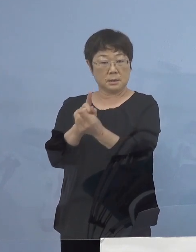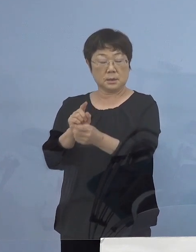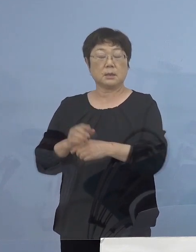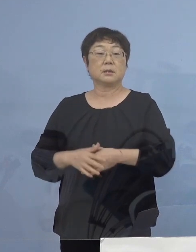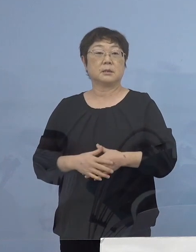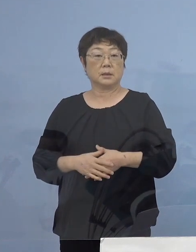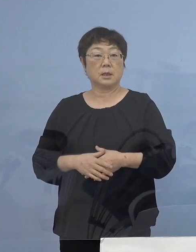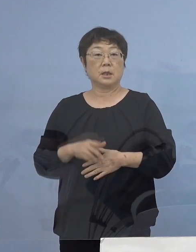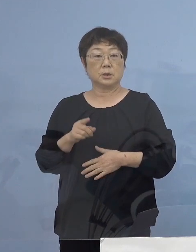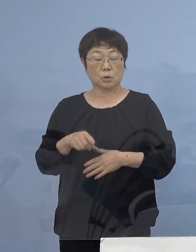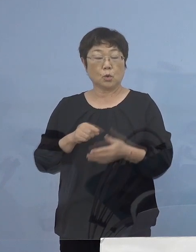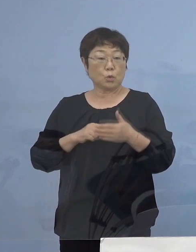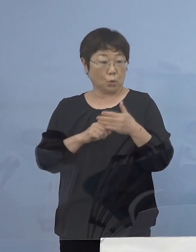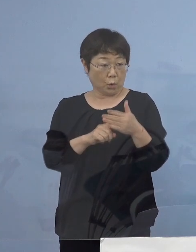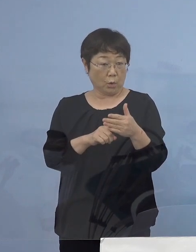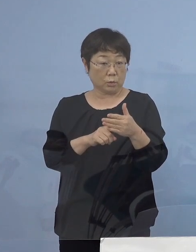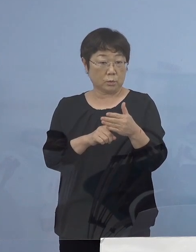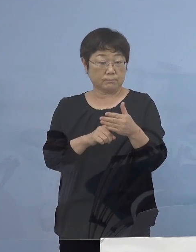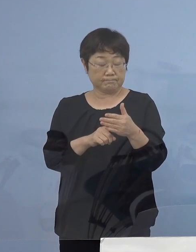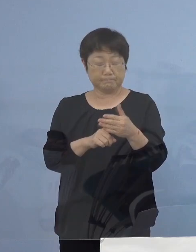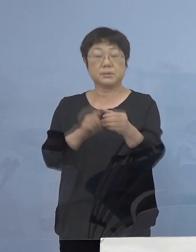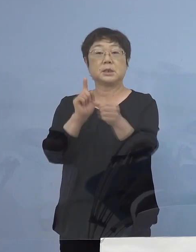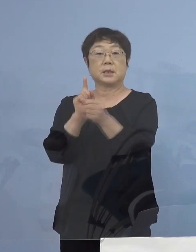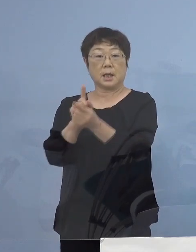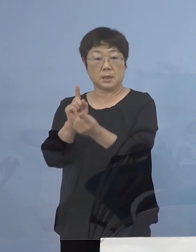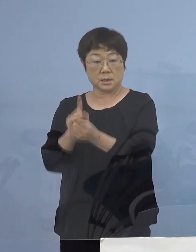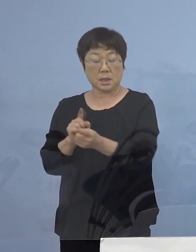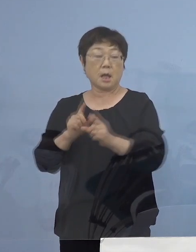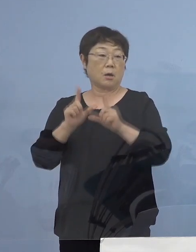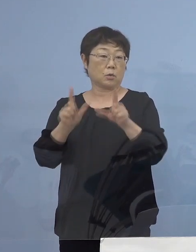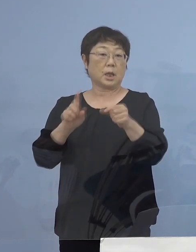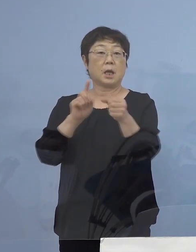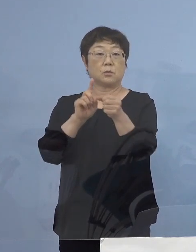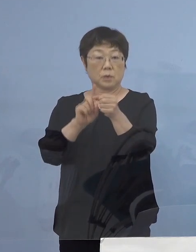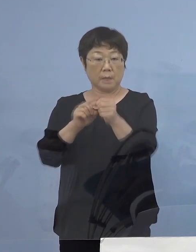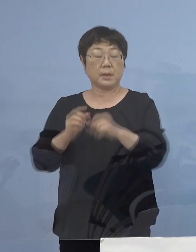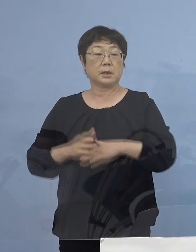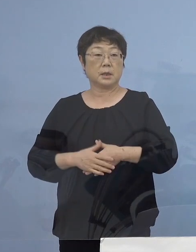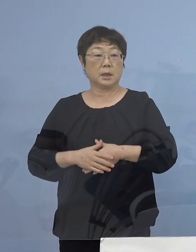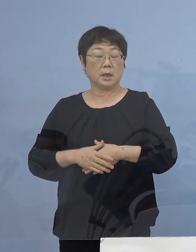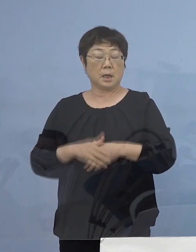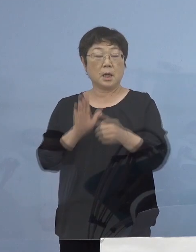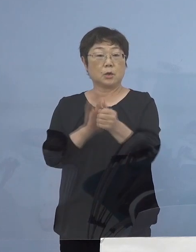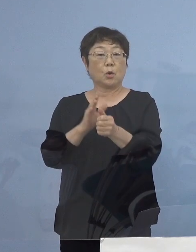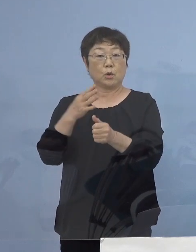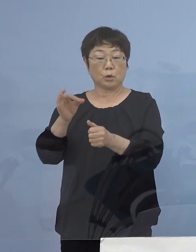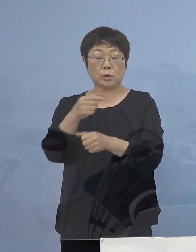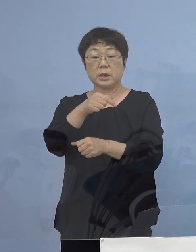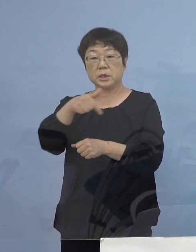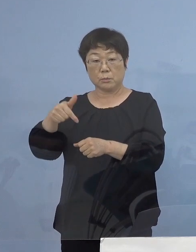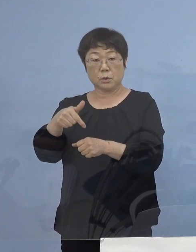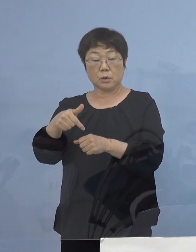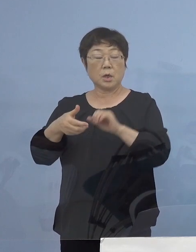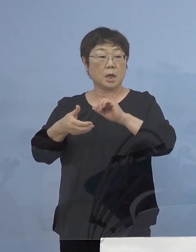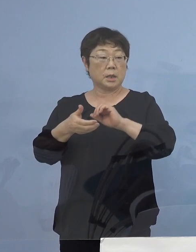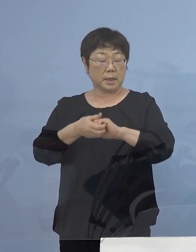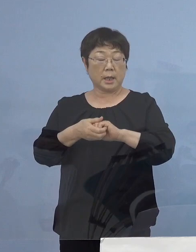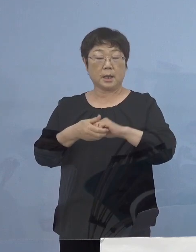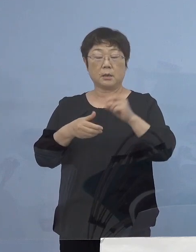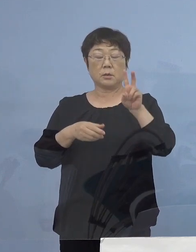そのご尽力、ご努力に対し お応えをするために 協力金の一部、定額25万円